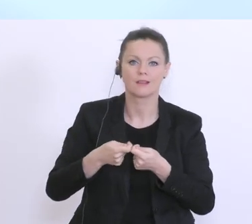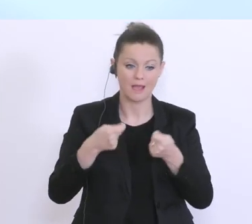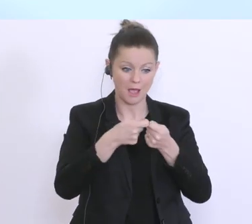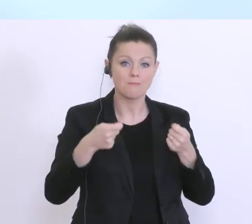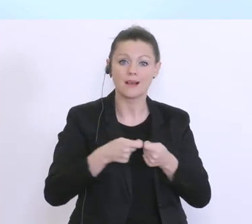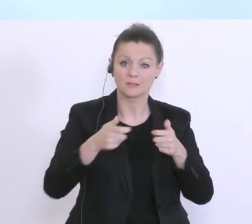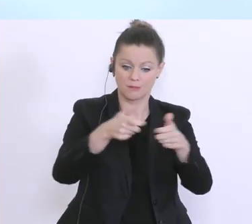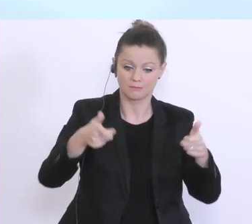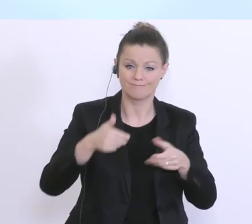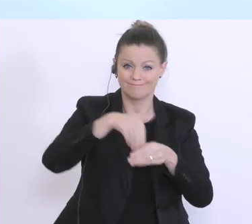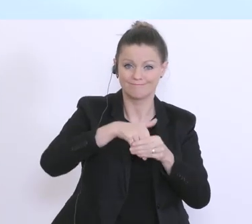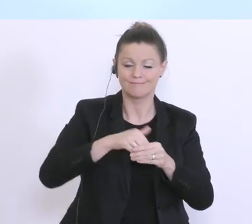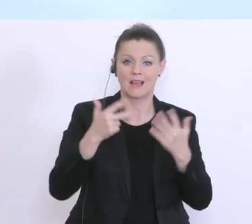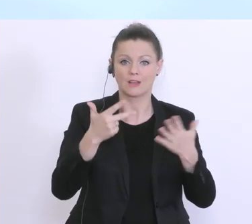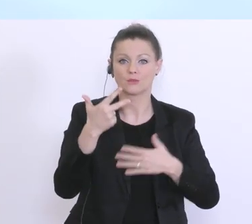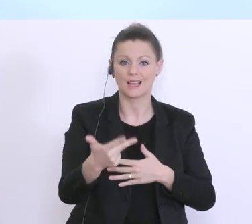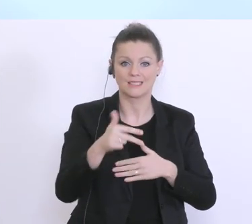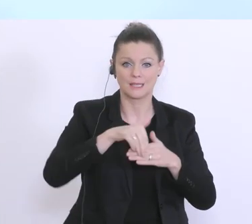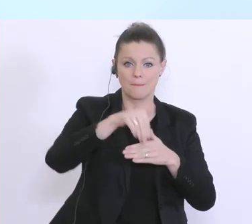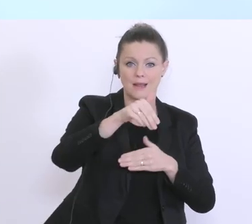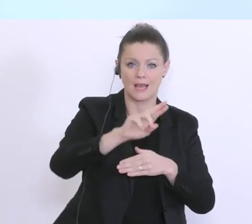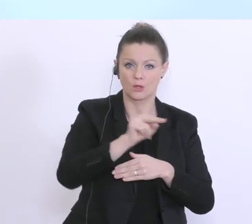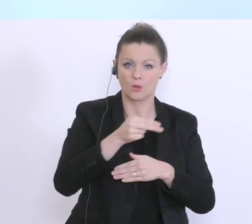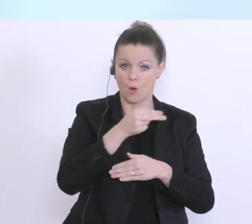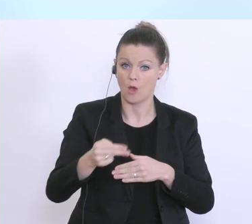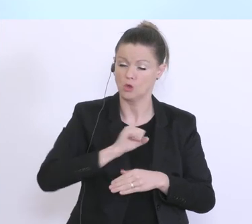der Summe von 38 Milliarden Euro, das sehr kurzfristig beschlossen wurde. Und jetzt,